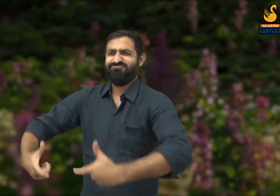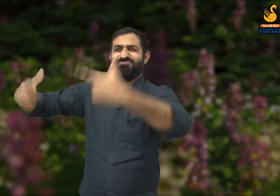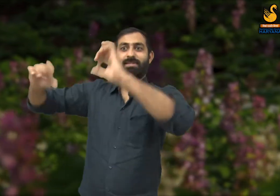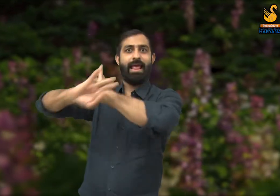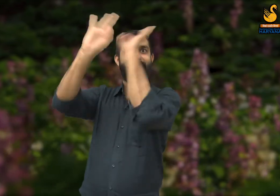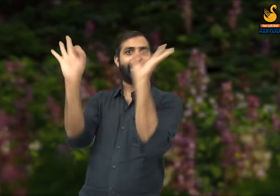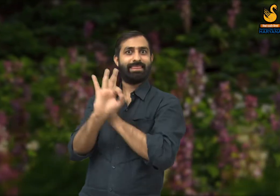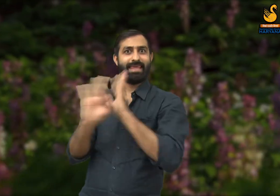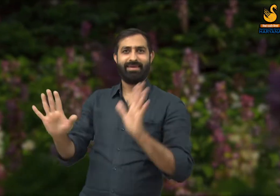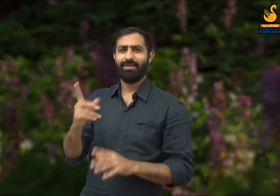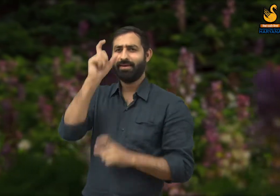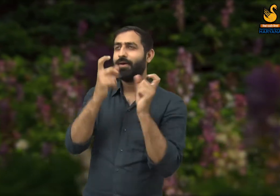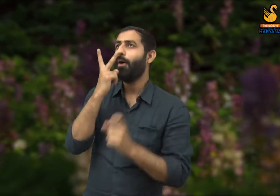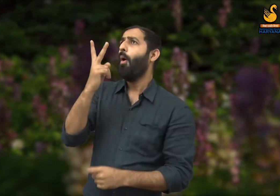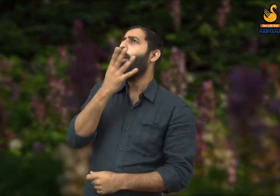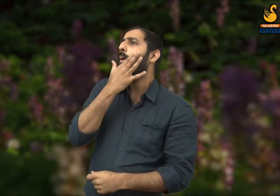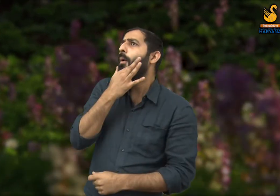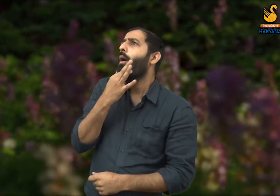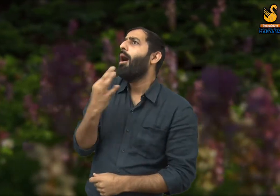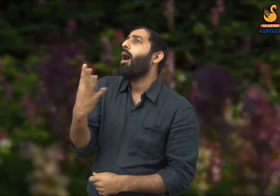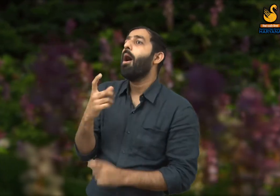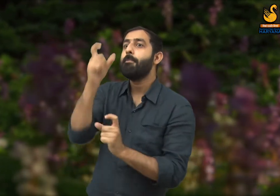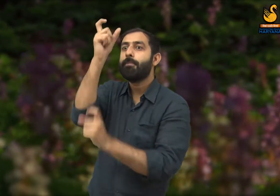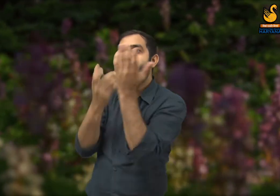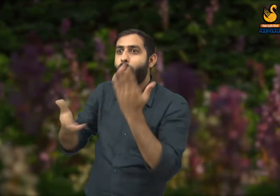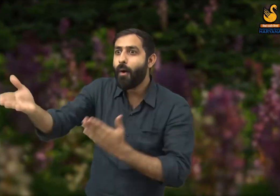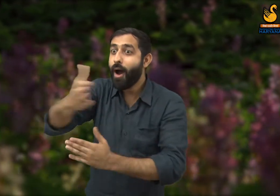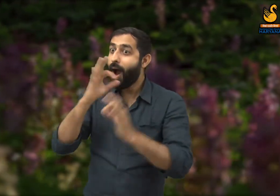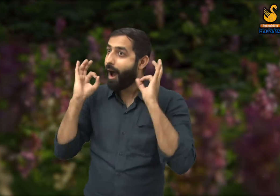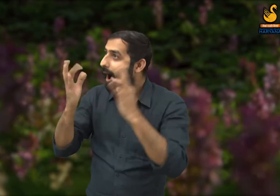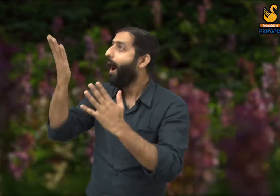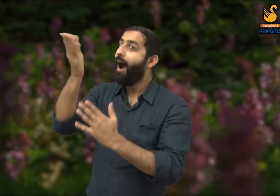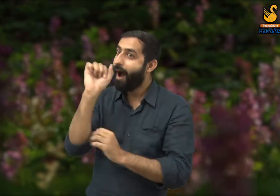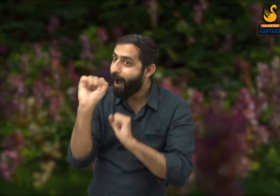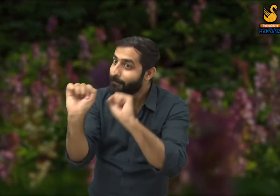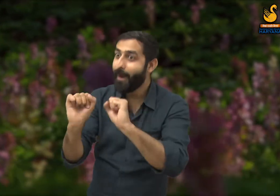इन सभी का निर्माण होने के बाद, समाज में उन लोगों की प्रशंसा होती है जिसने यह बनवाया है.